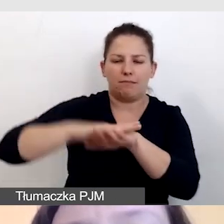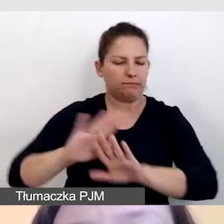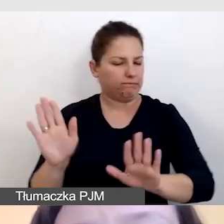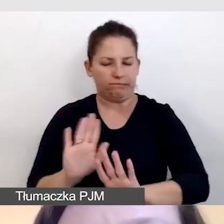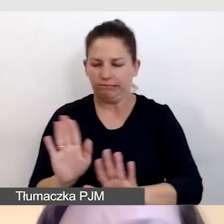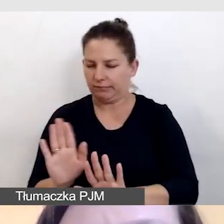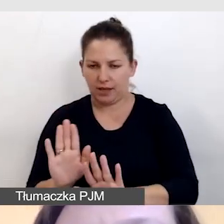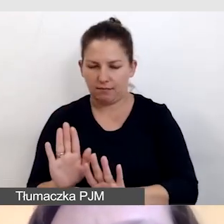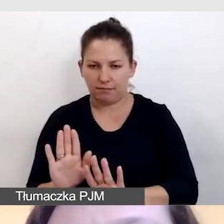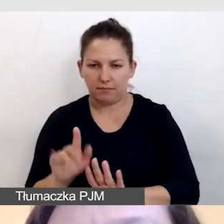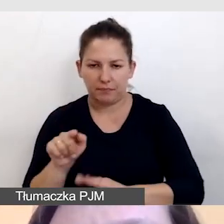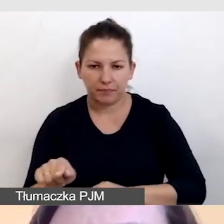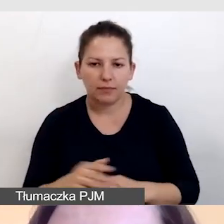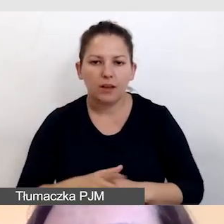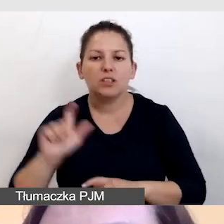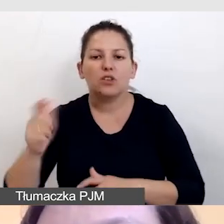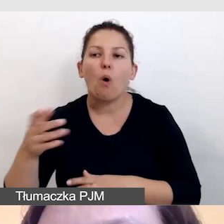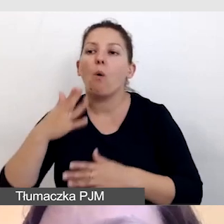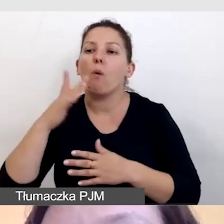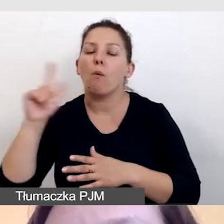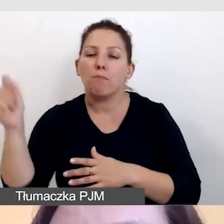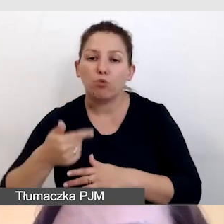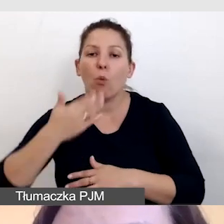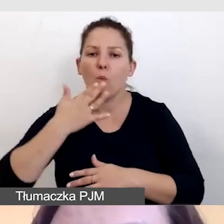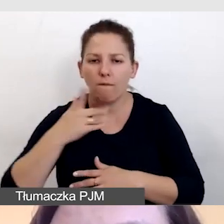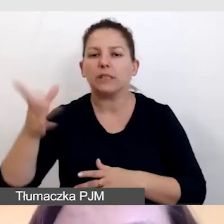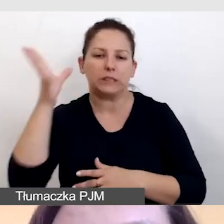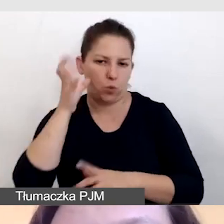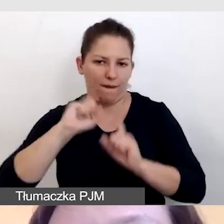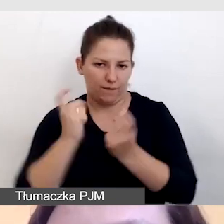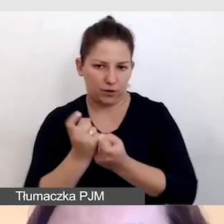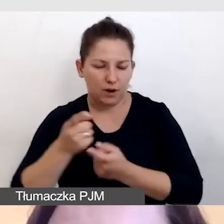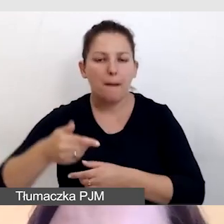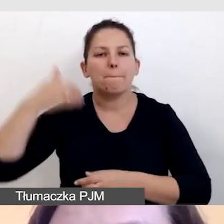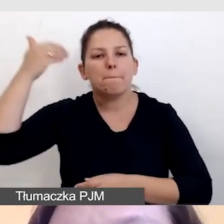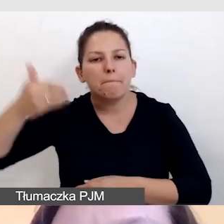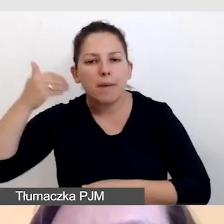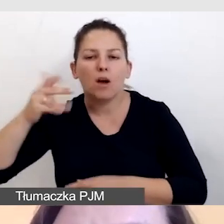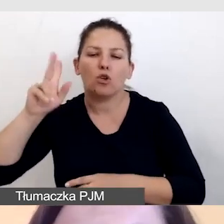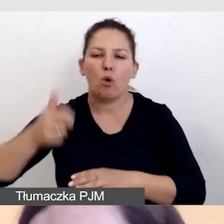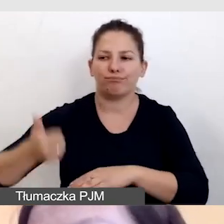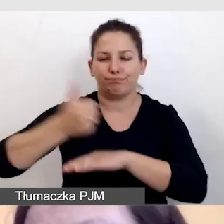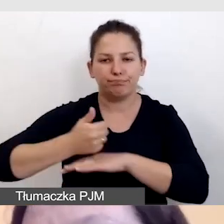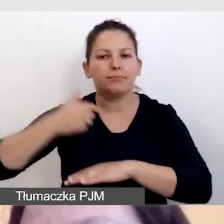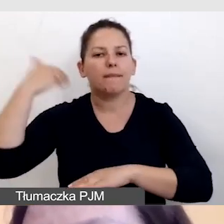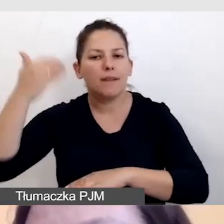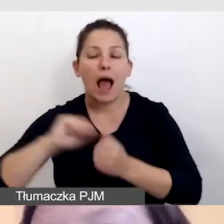tego, co mają do powiedzenia prowadzący czy prelegenci, czy artyści.